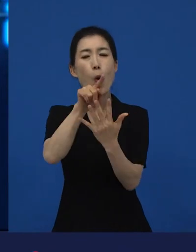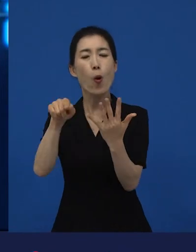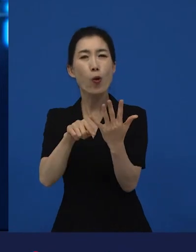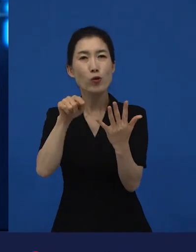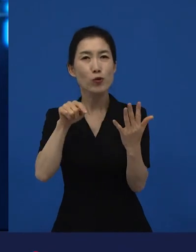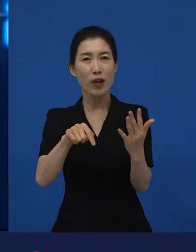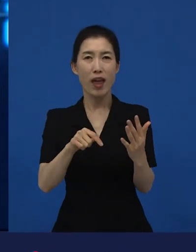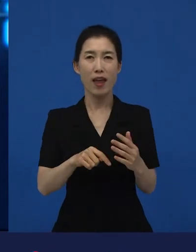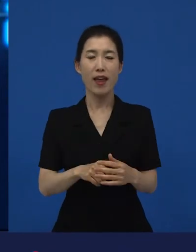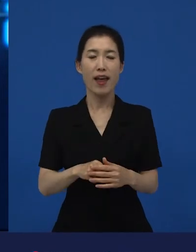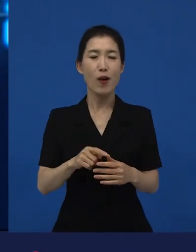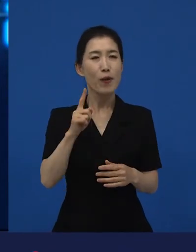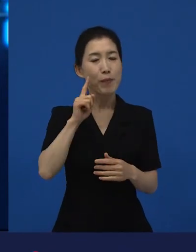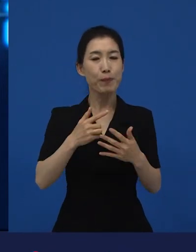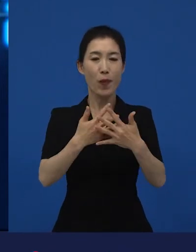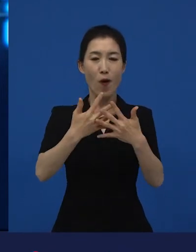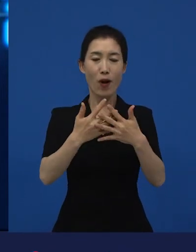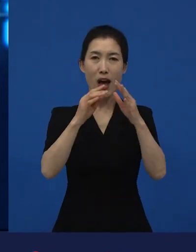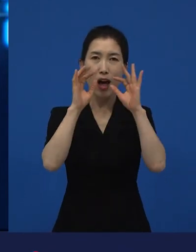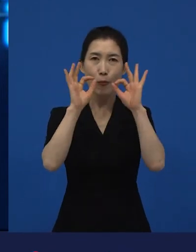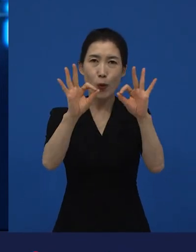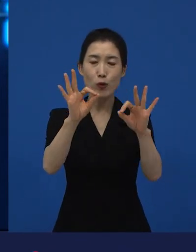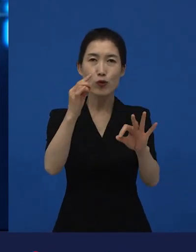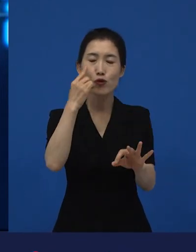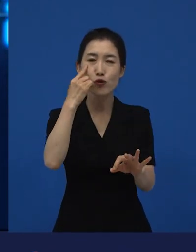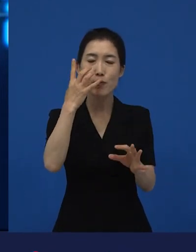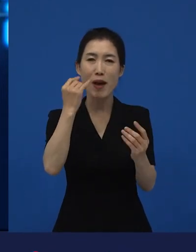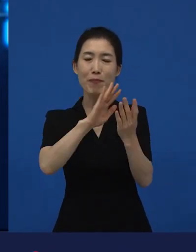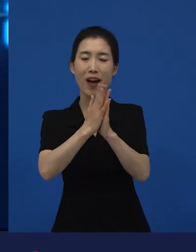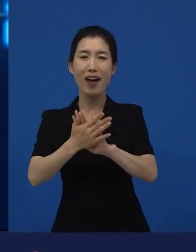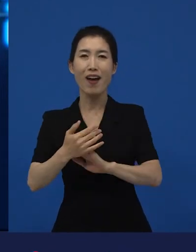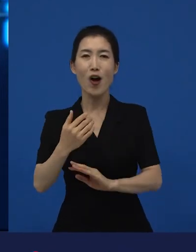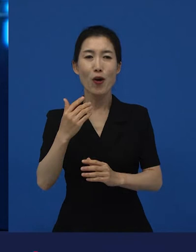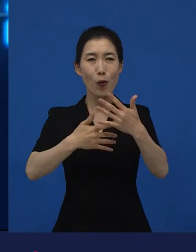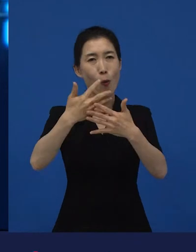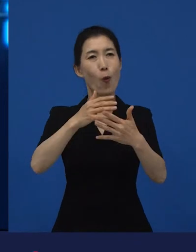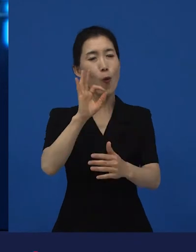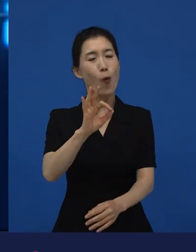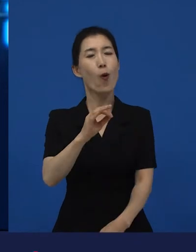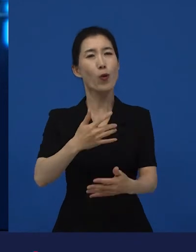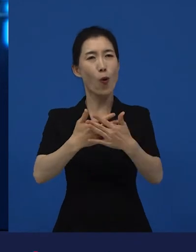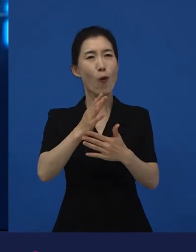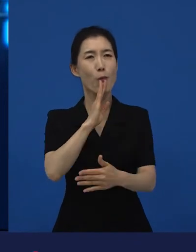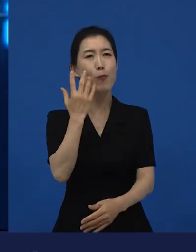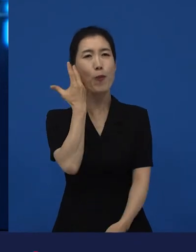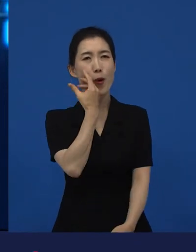과거에 영화에 대한 생각이 바뀌었던 영화가 괸장히 매력적인데? 라고 생각했던 작품들 중 하나에요.